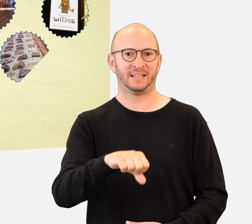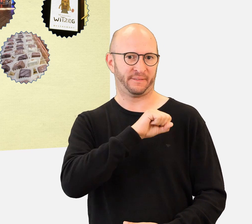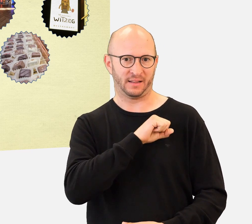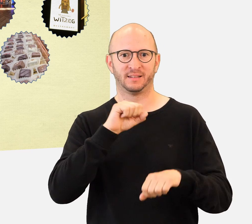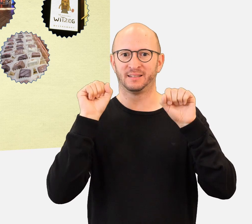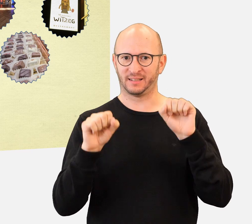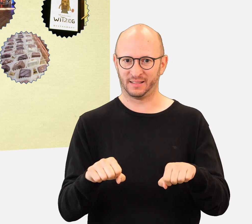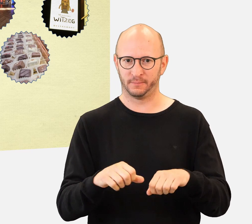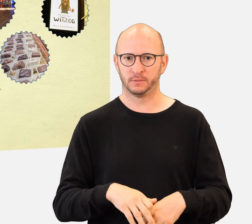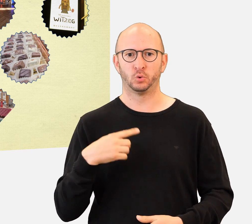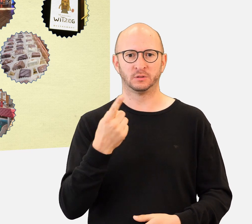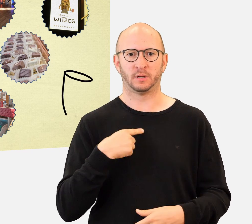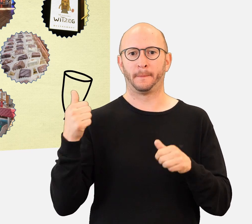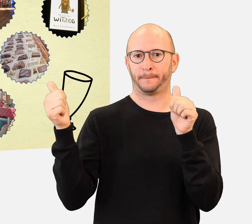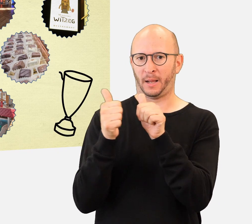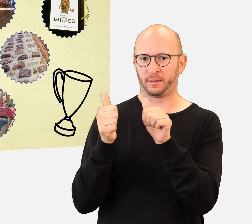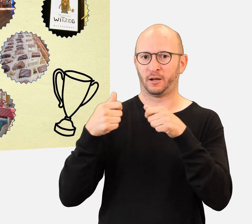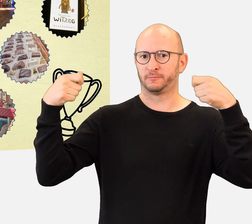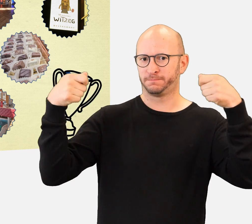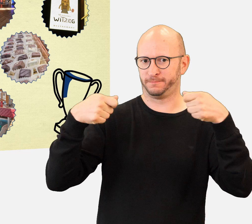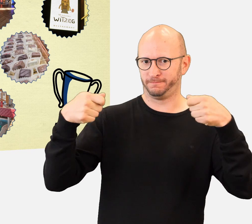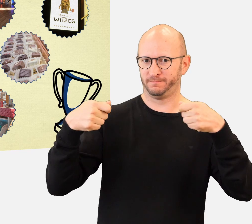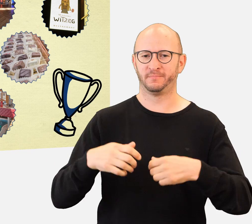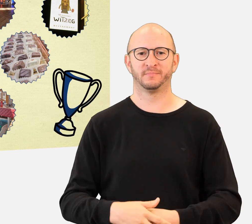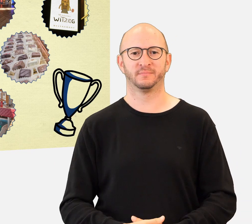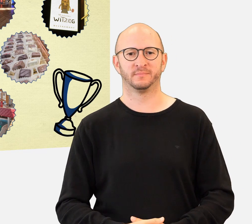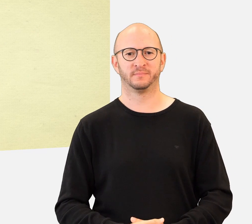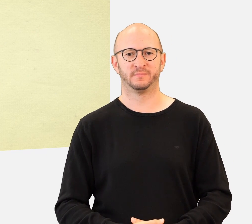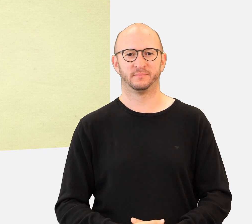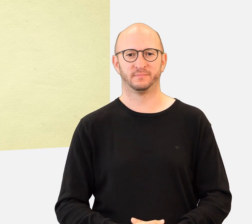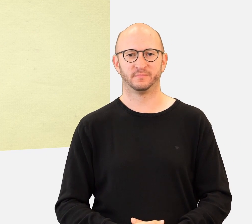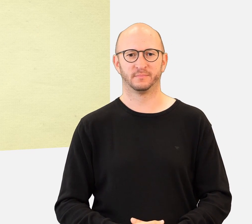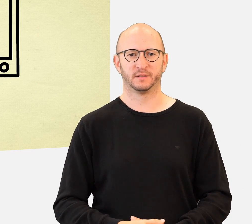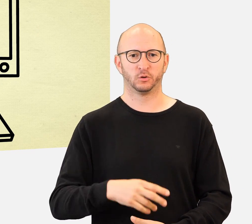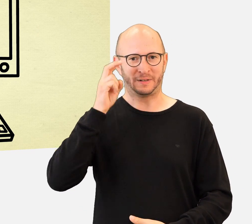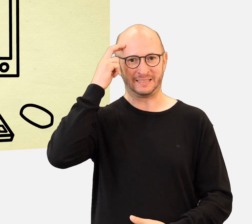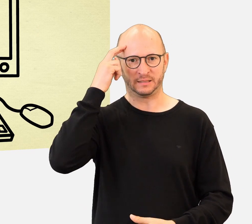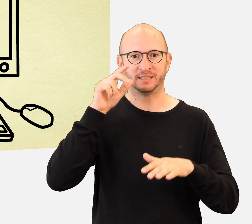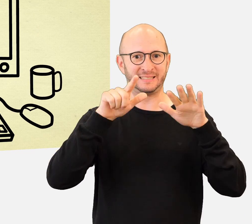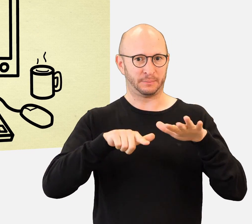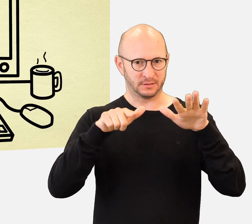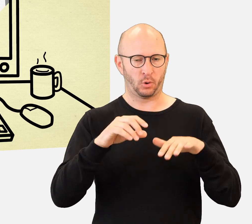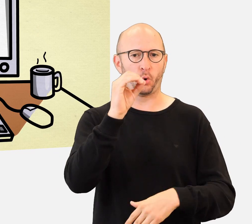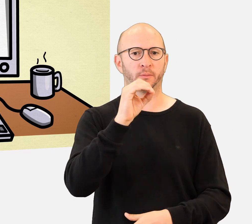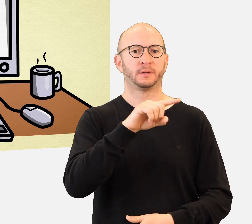die von unseren Partnern zur Verfügung gestellt werden ! Das Handi'Quiz findet vom 17. Oktober bis zum 18. November